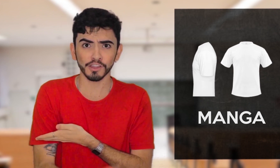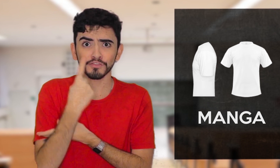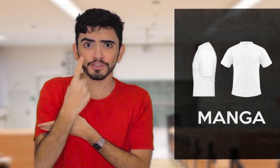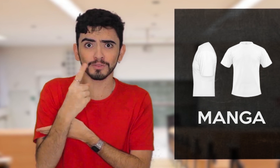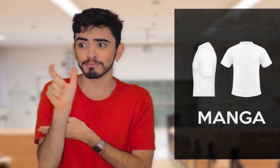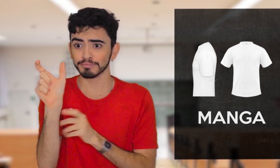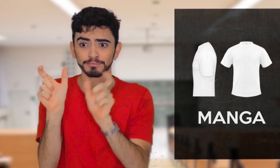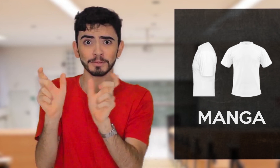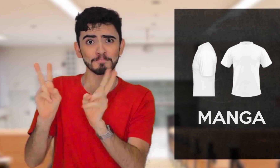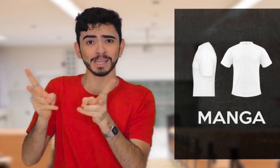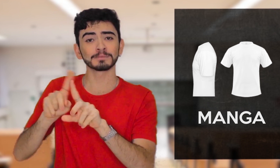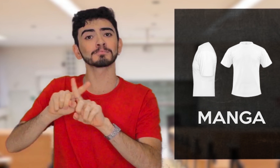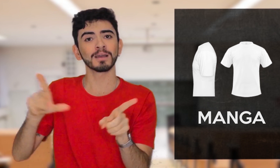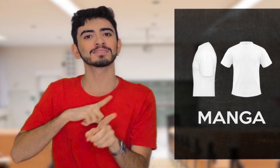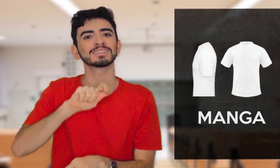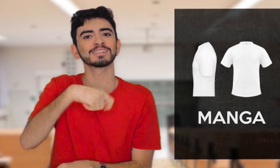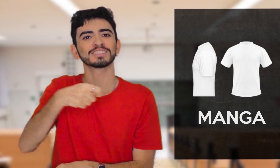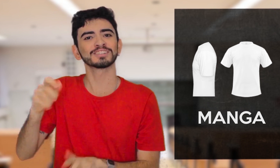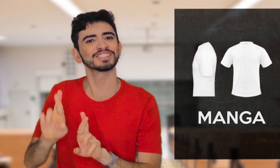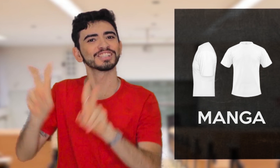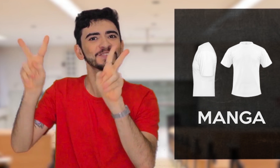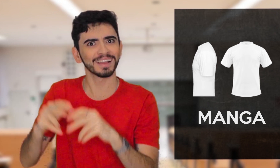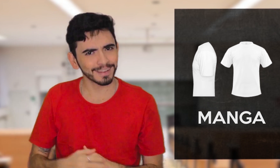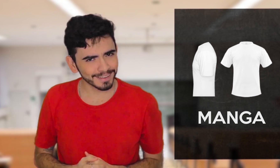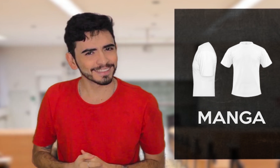Viram só? A mesma palavra, mas em Libras são dois sinais diferentes.